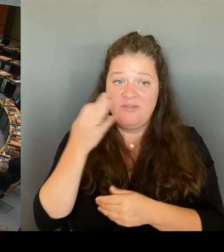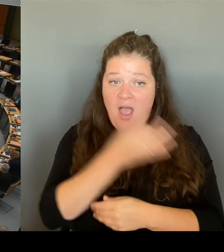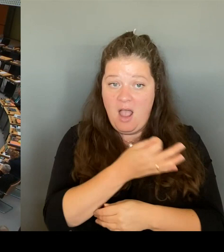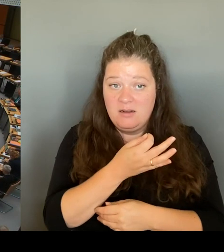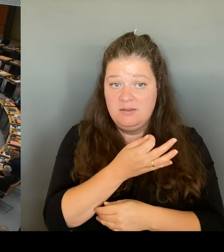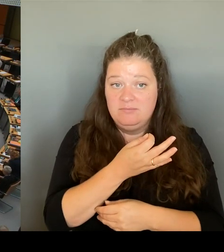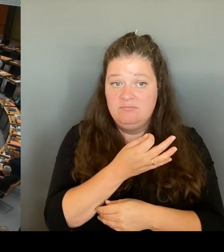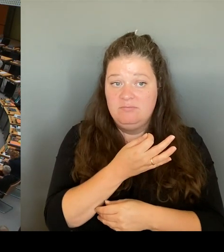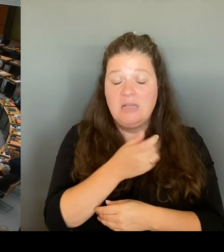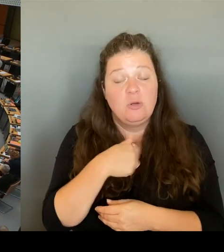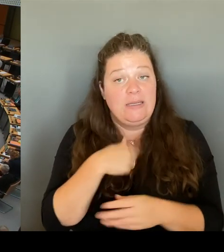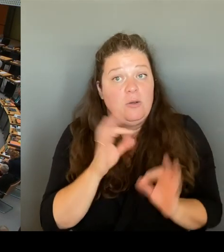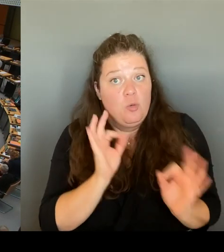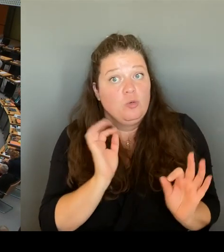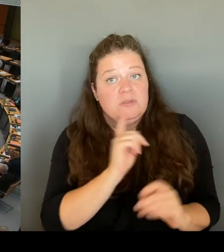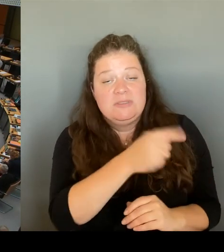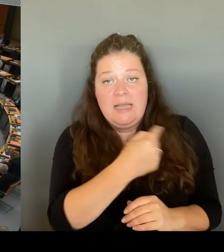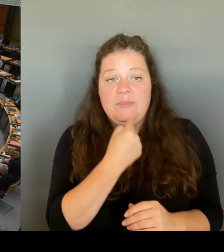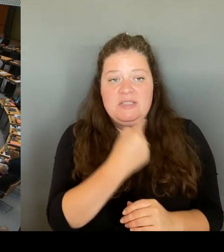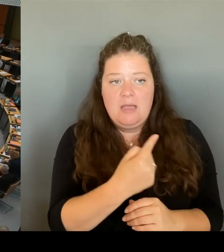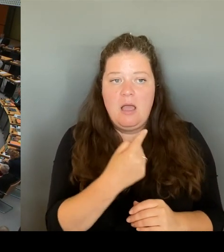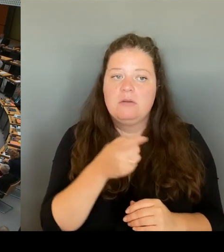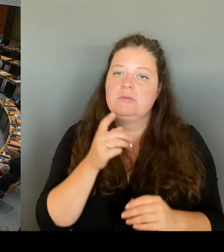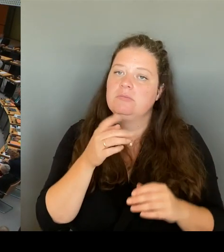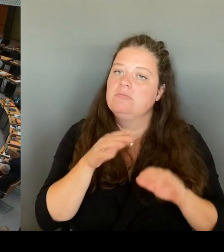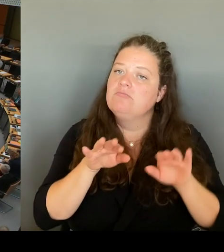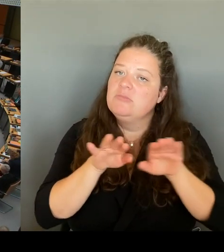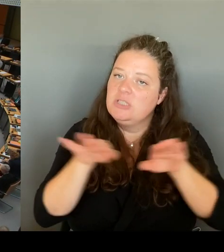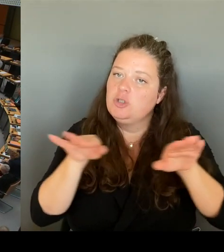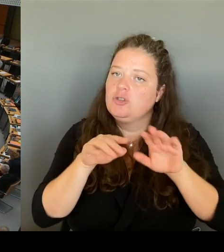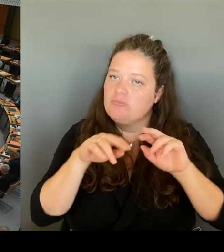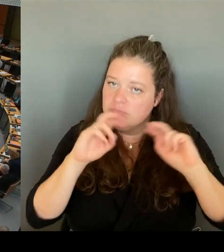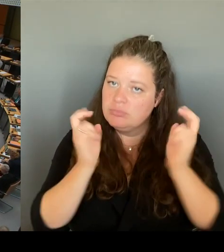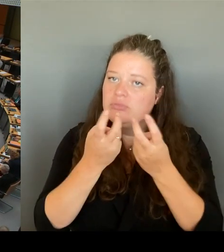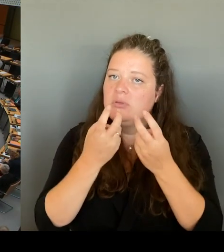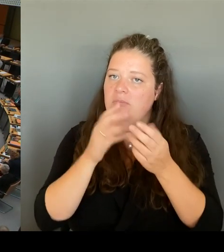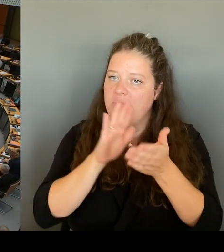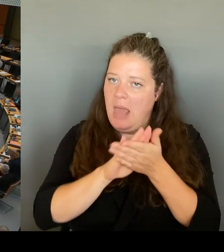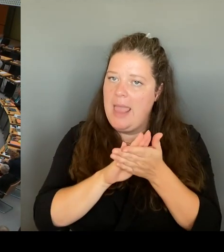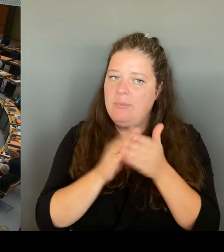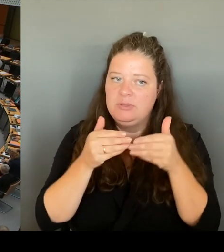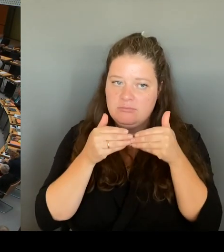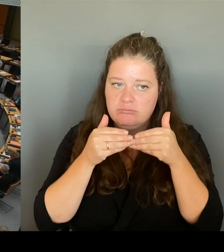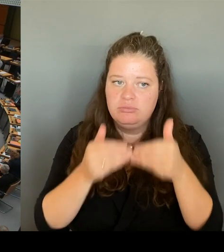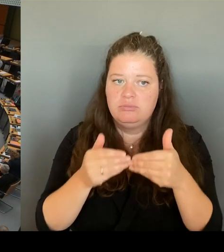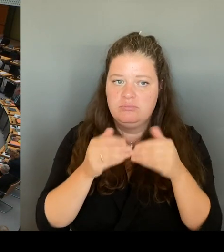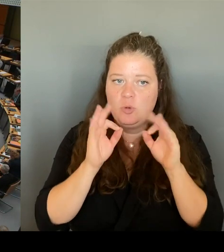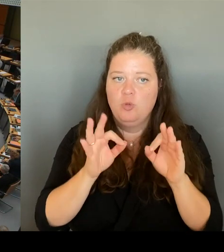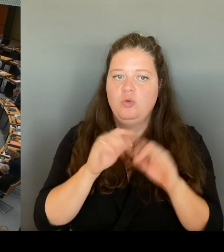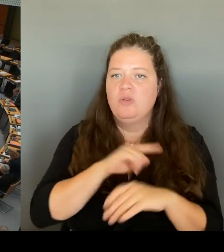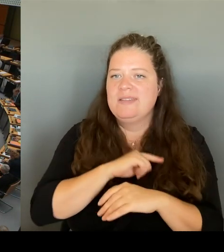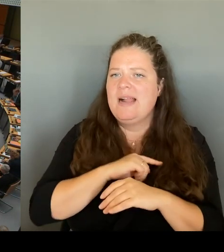Und tatsächlich hat mir die Kotti-Wache auch schon angeguckt. Sie ist sehr modern. Da träumen bestimmt andere Wachen von. Die Frage ist trotzdem: Gehen